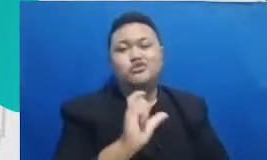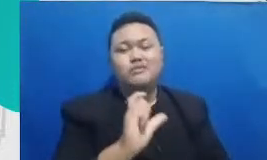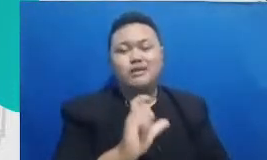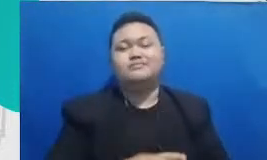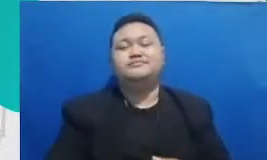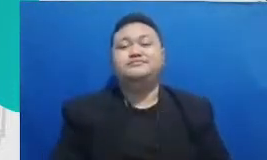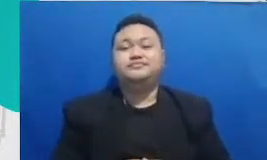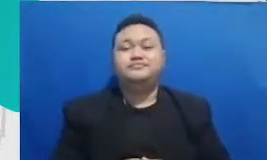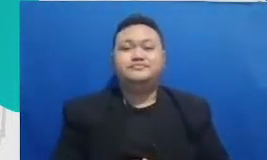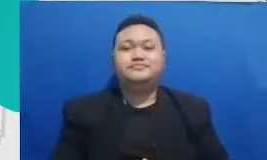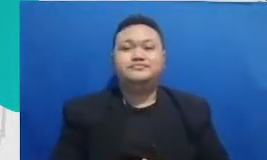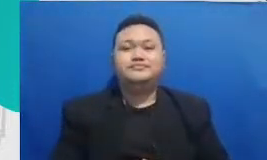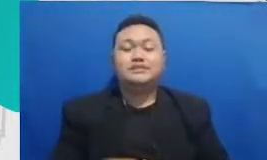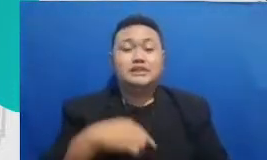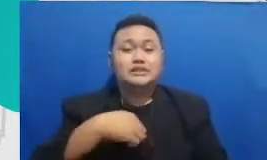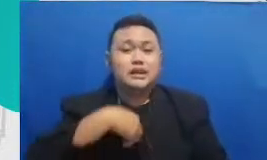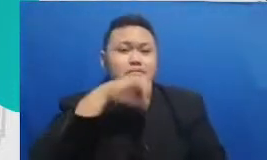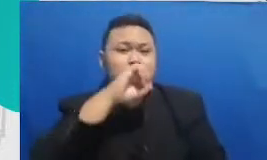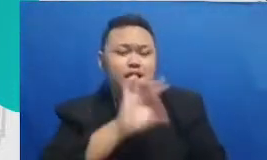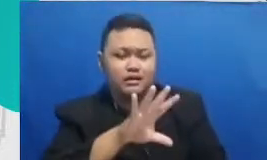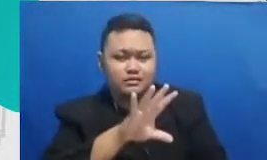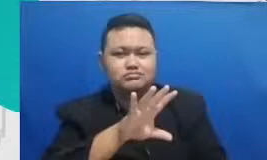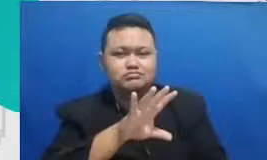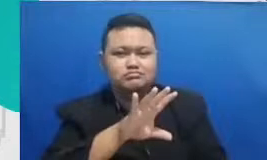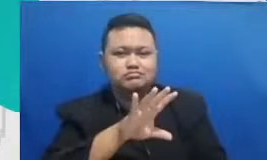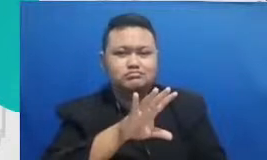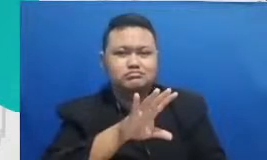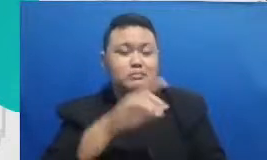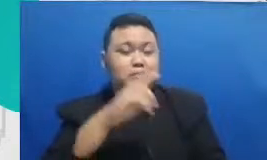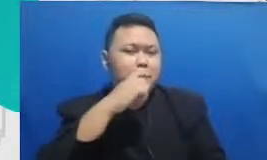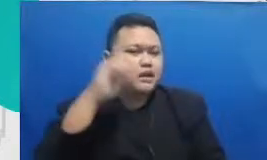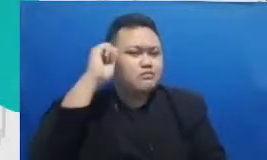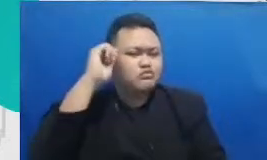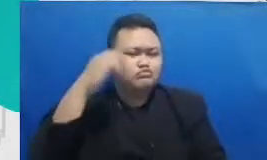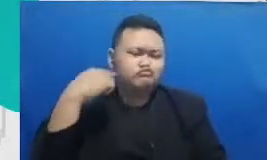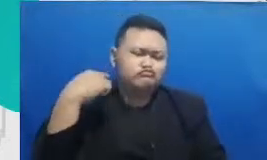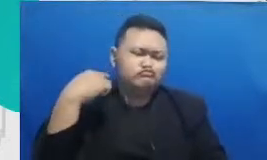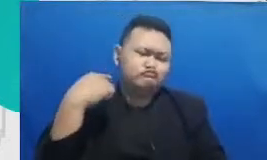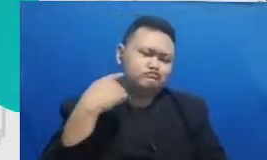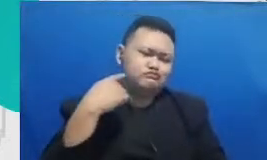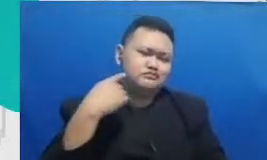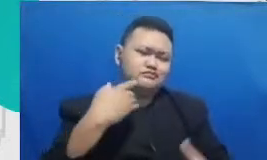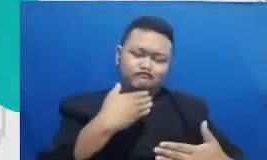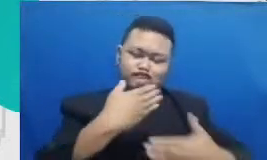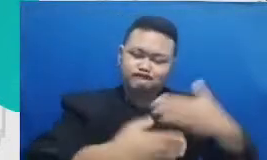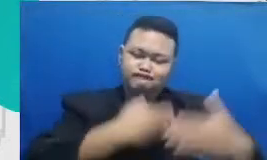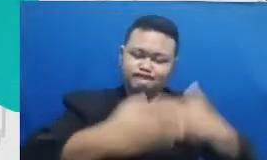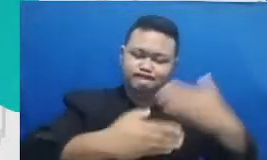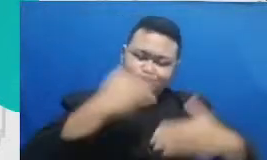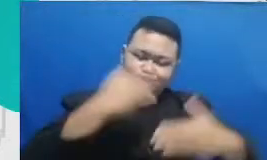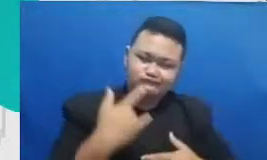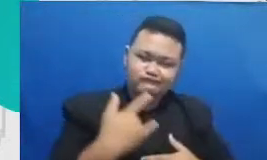himbau untuk jalan terus yang penting implementasi Bapak dan Ibu konsisten yang kedua dari konsisten